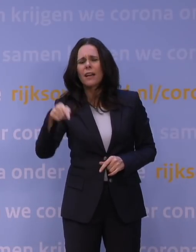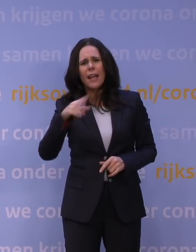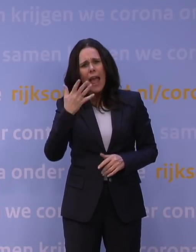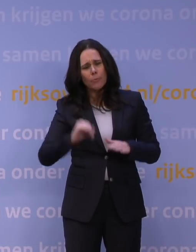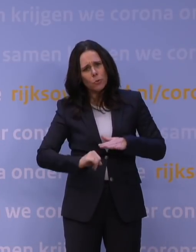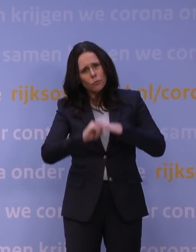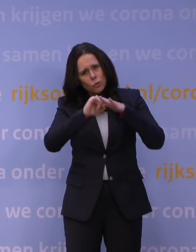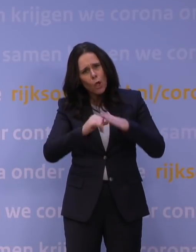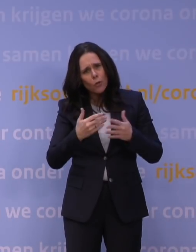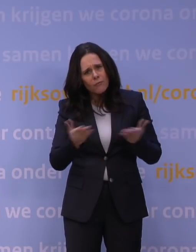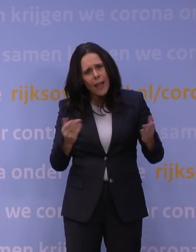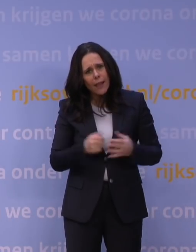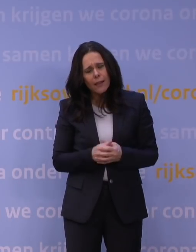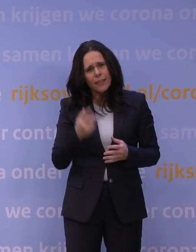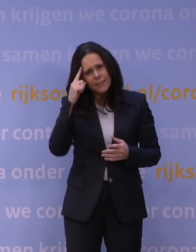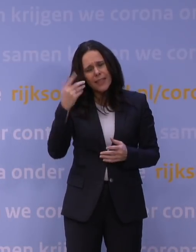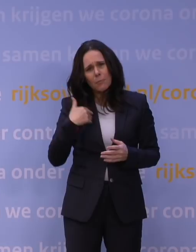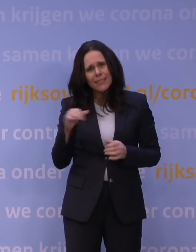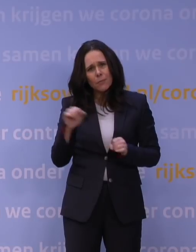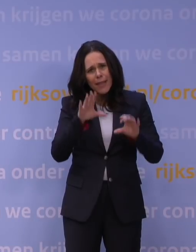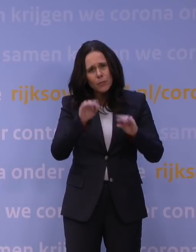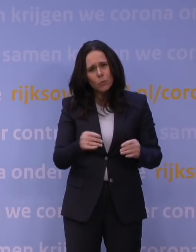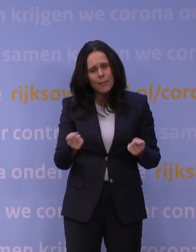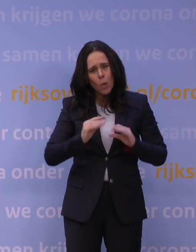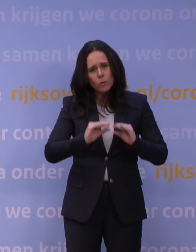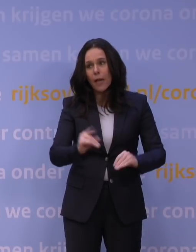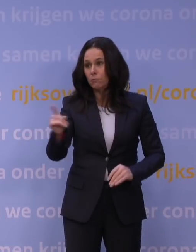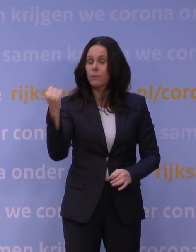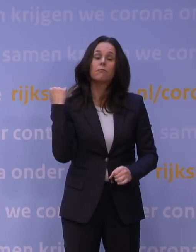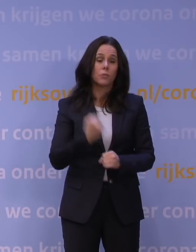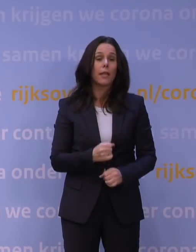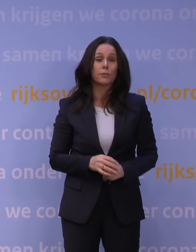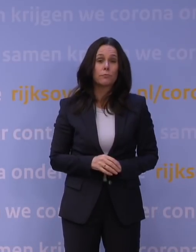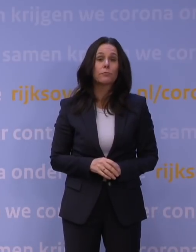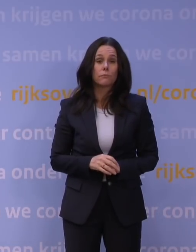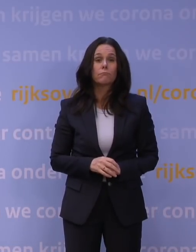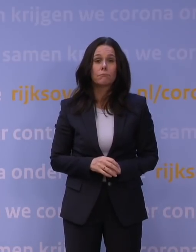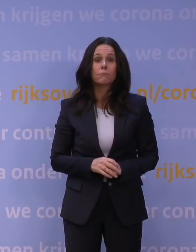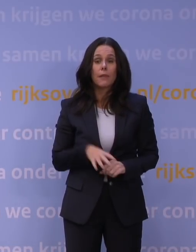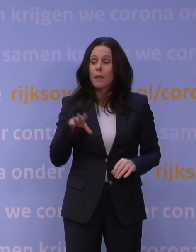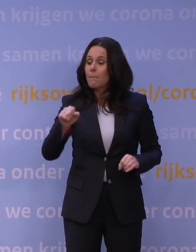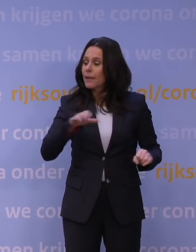denkt u dat mensen nog meegaan in deze lockdown? Daar ben ik absoluut van overtuigd, omdat volgens mij, dat merk ik echt ook uit mijn omgeving,